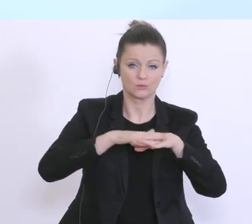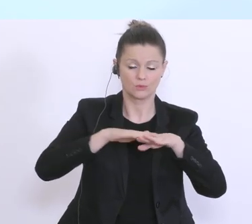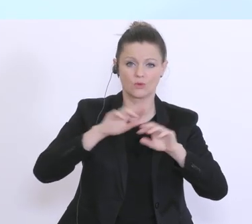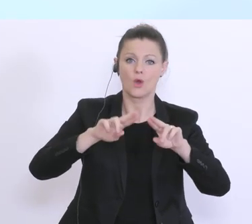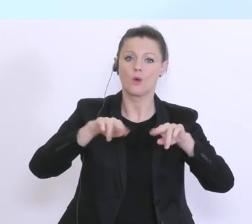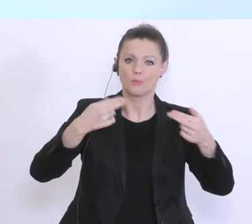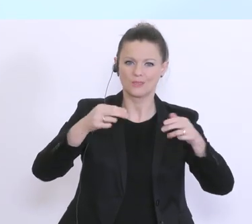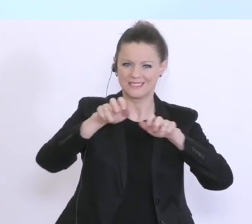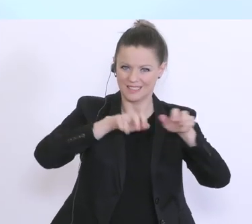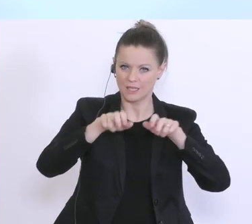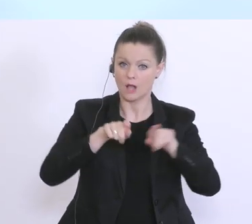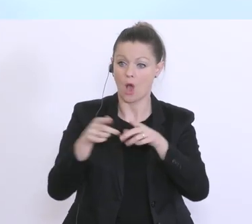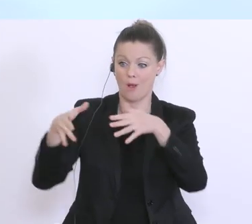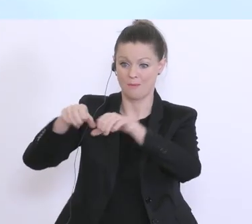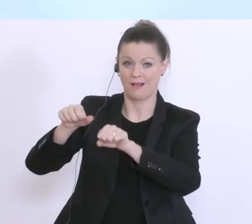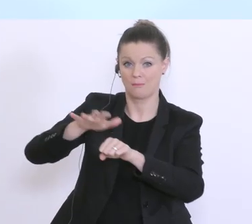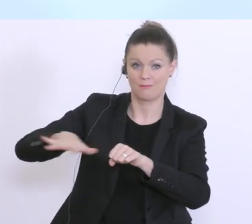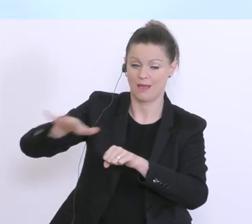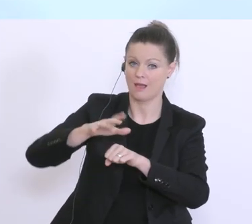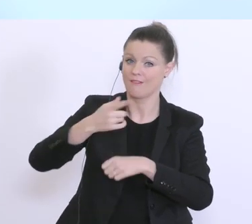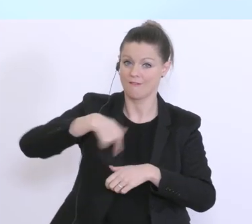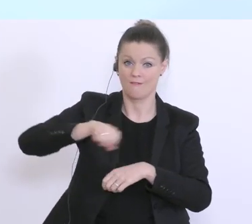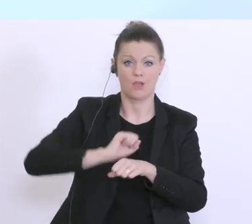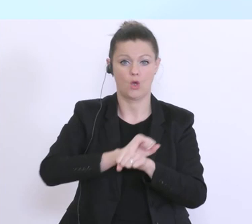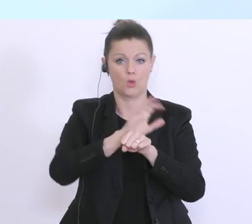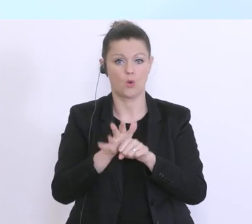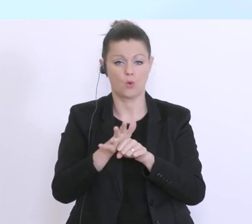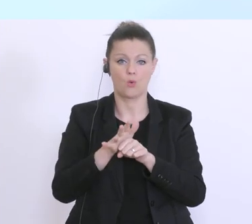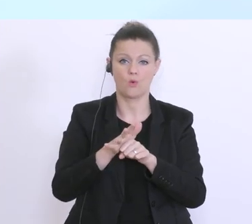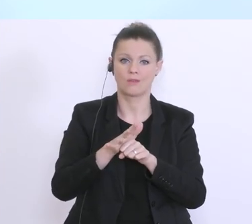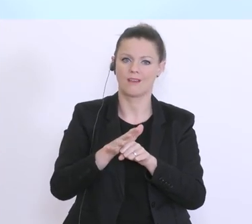aber auch der Bankensektor sind von dieser Coronavirus-Pandemie mit einer Situation